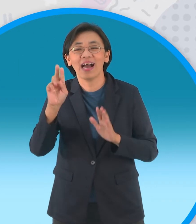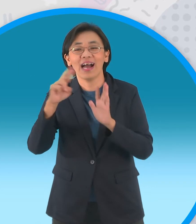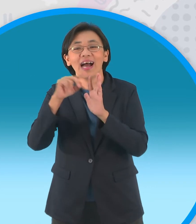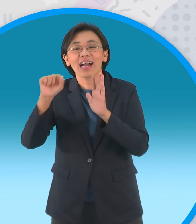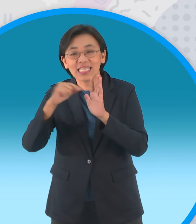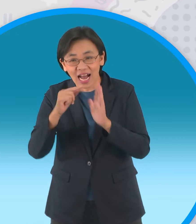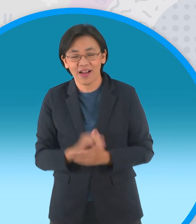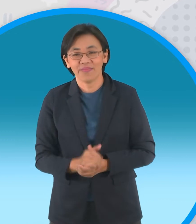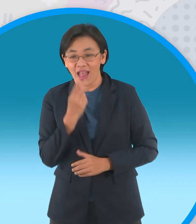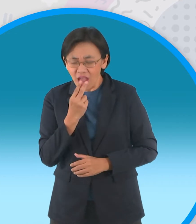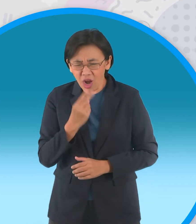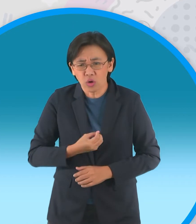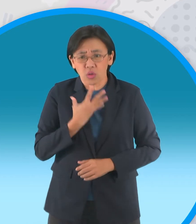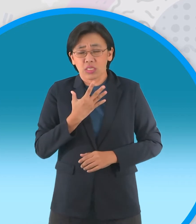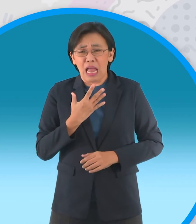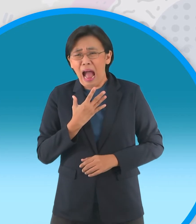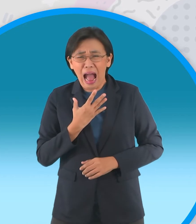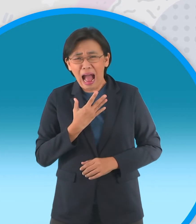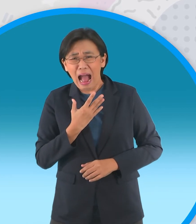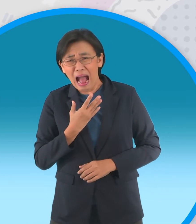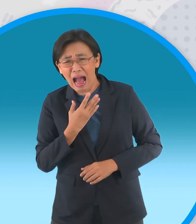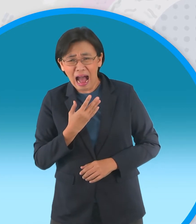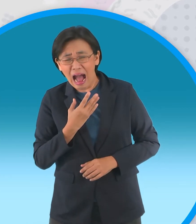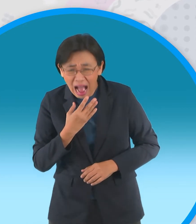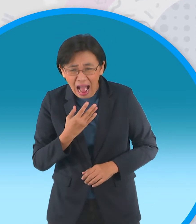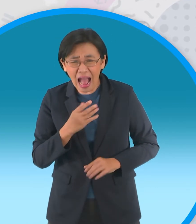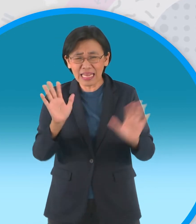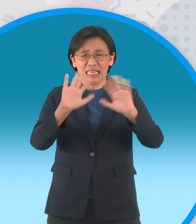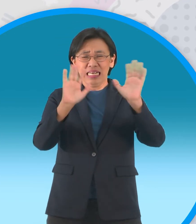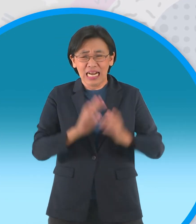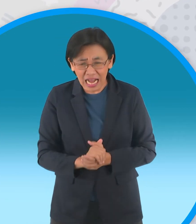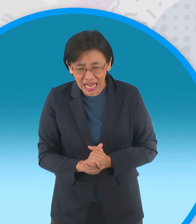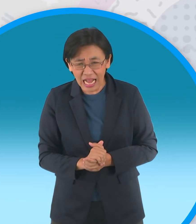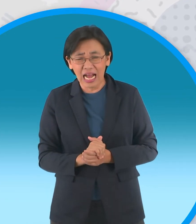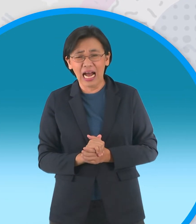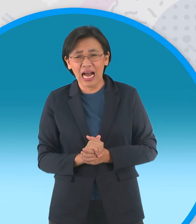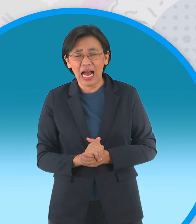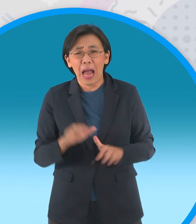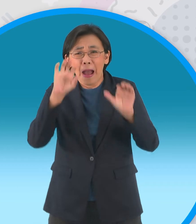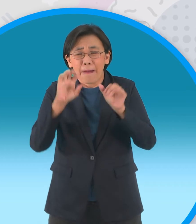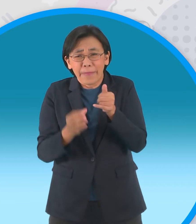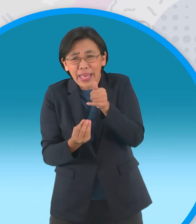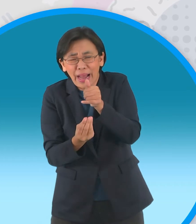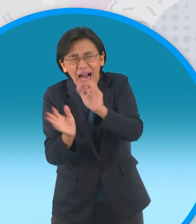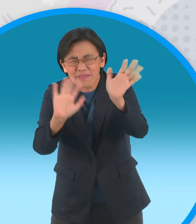ของพวกมันก็ตกใจจะตาเหลือก กระสือ ไม่ใช่กระสาตัวใครตัวมันนะครับ